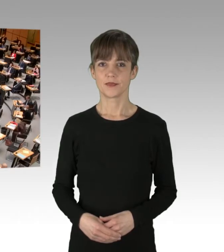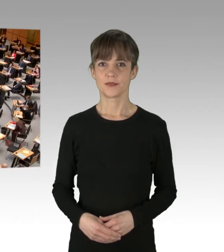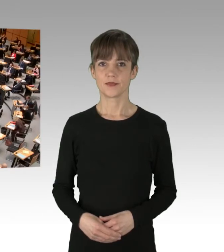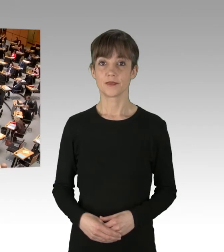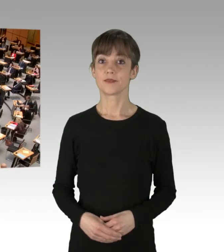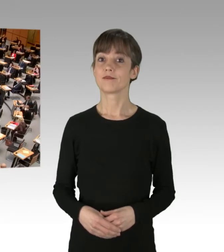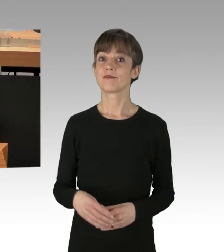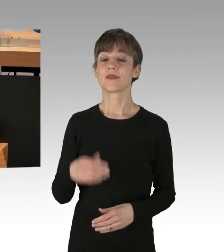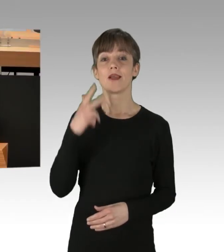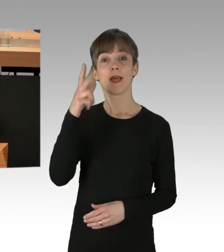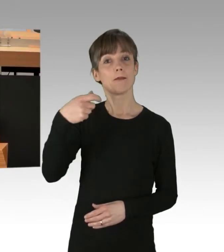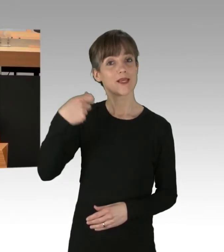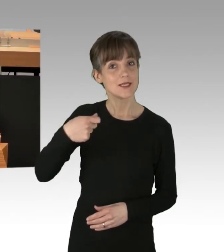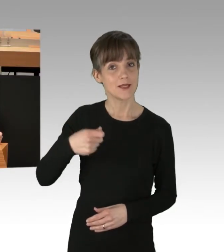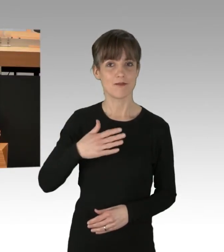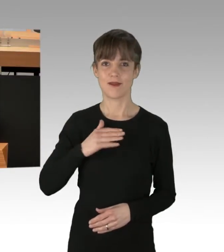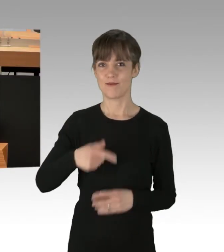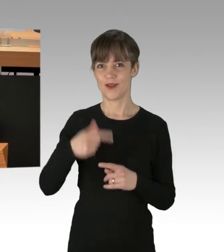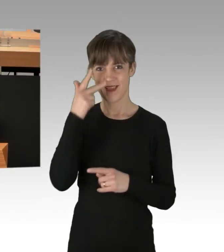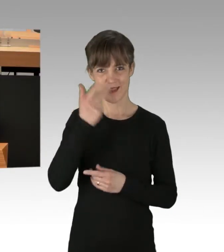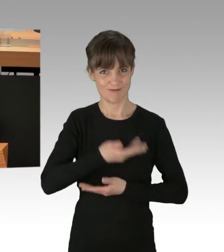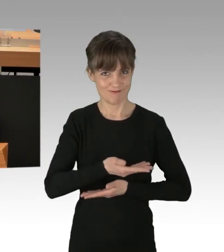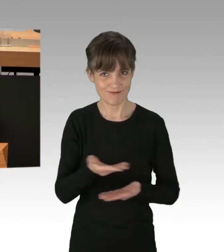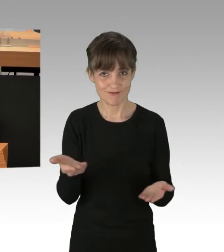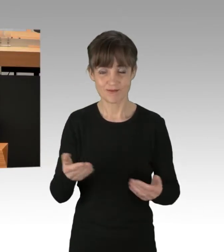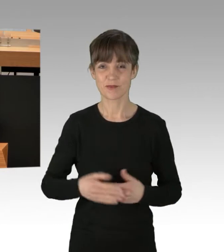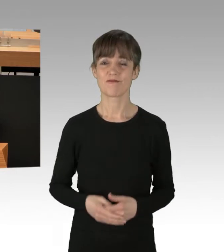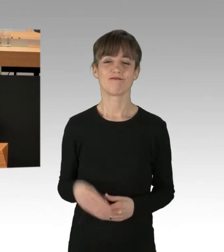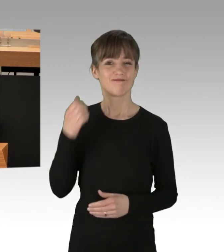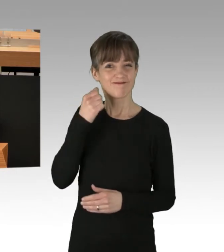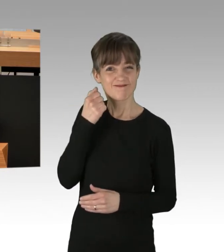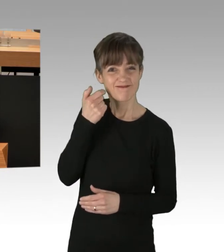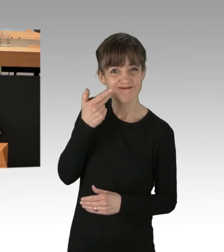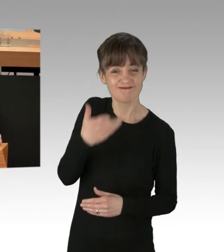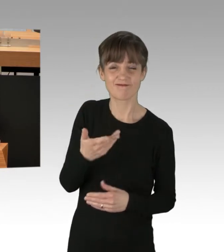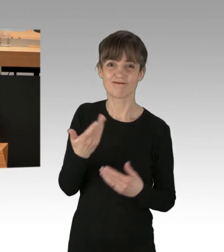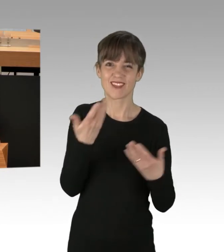(Rednerwechsel) Herr Präsident, meine Damen und Herren, jeden Tag stehen Zehntausende Menschen in unserer Stadt im Stau.